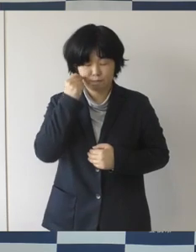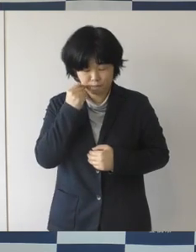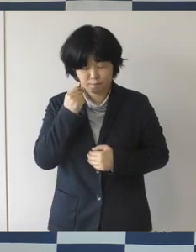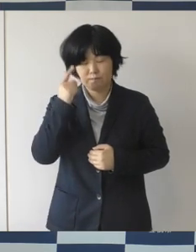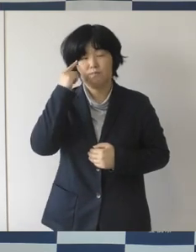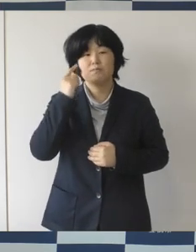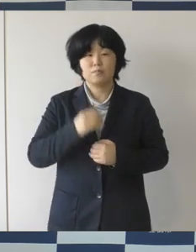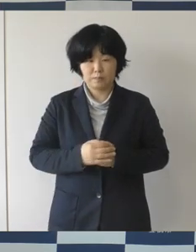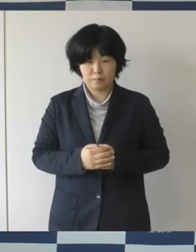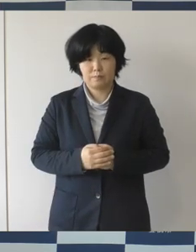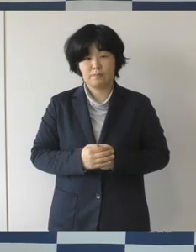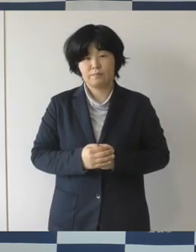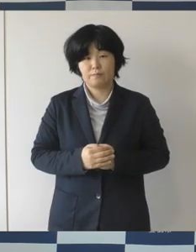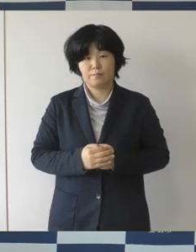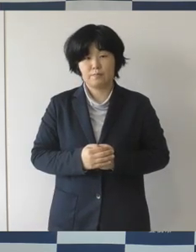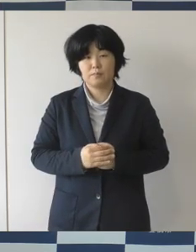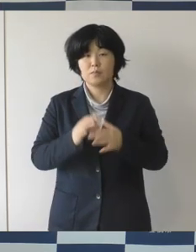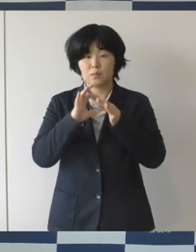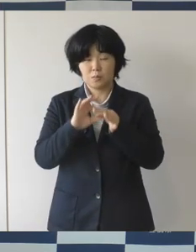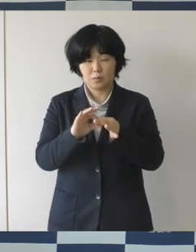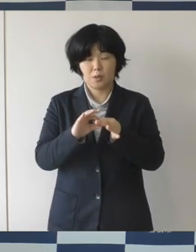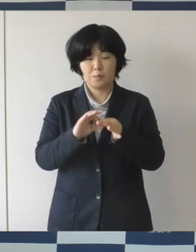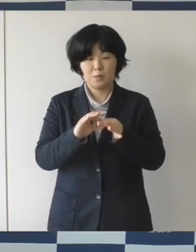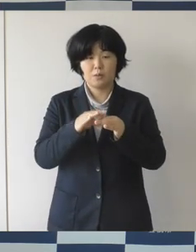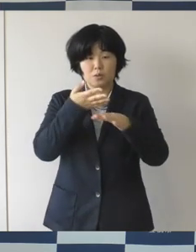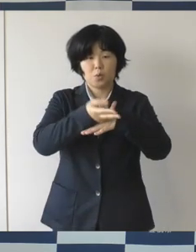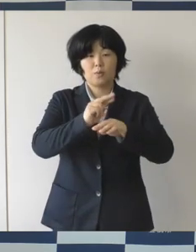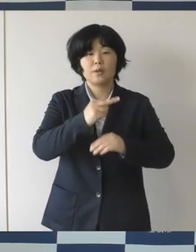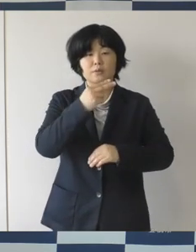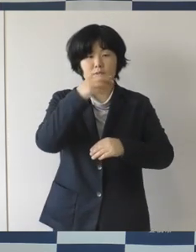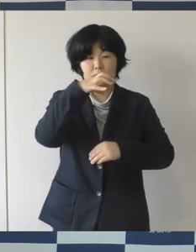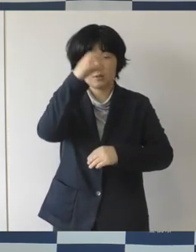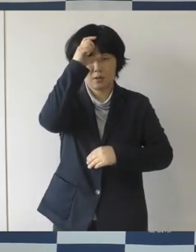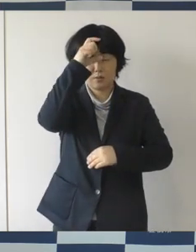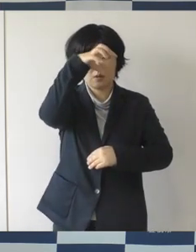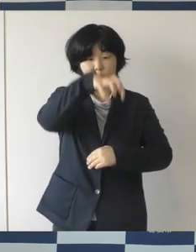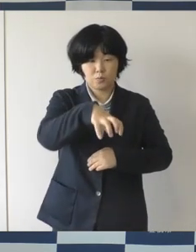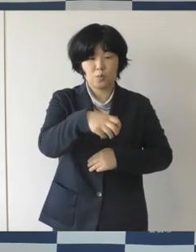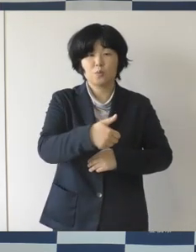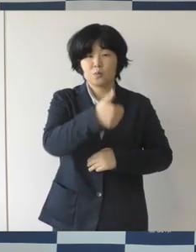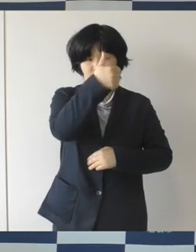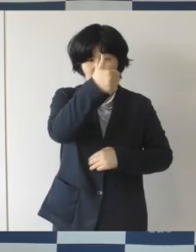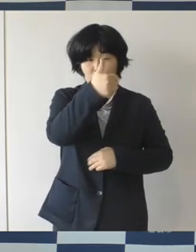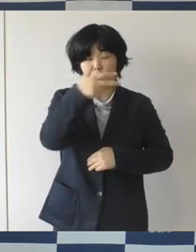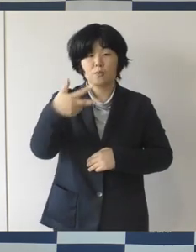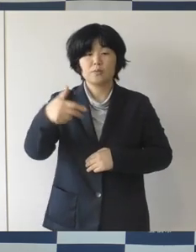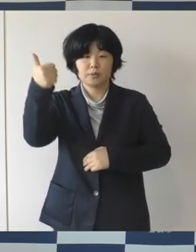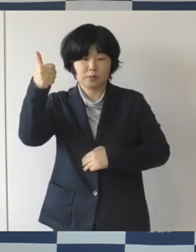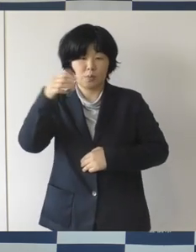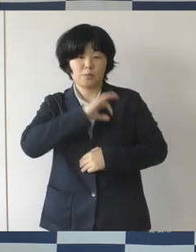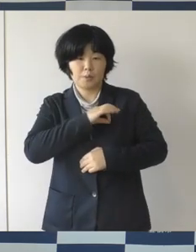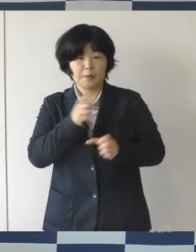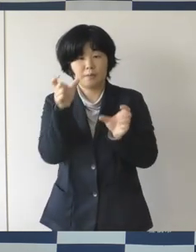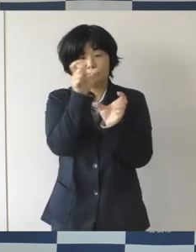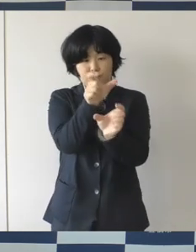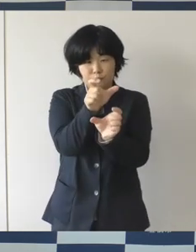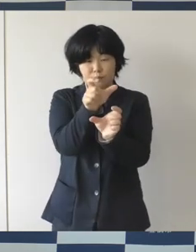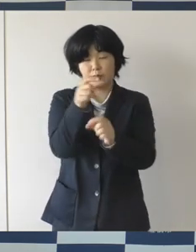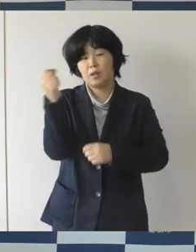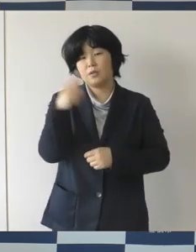これを受けまして豊橋市の警察署長さんと連名で 緊急メッセージの発出をさせて頂きました。